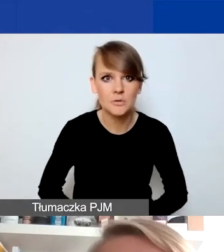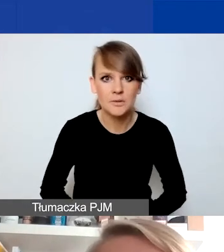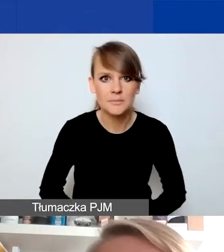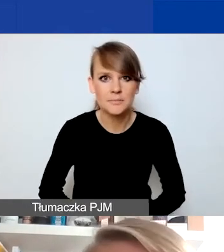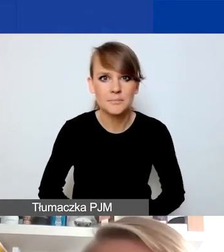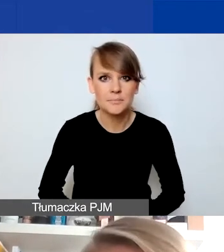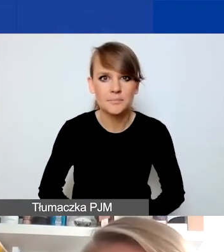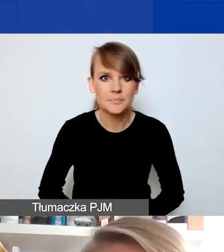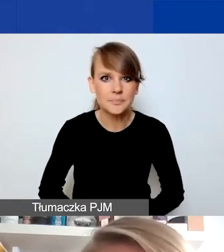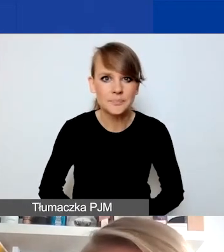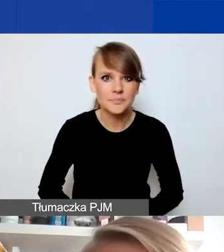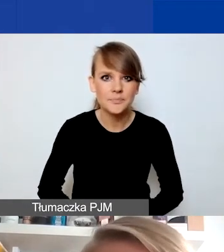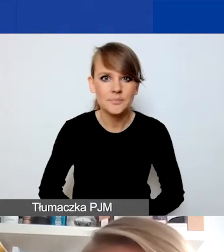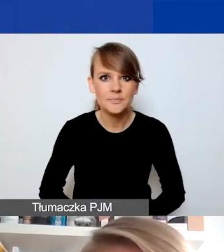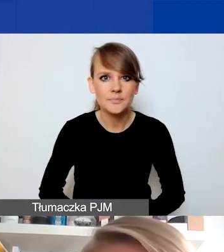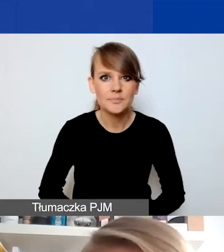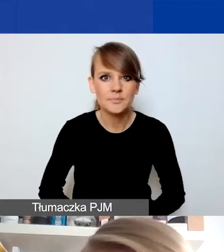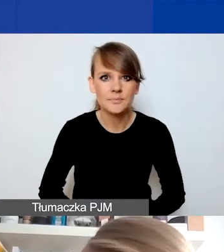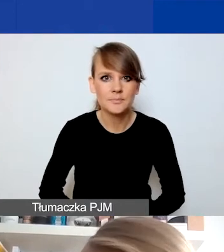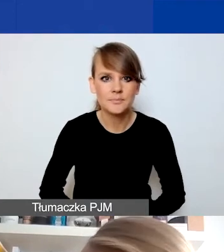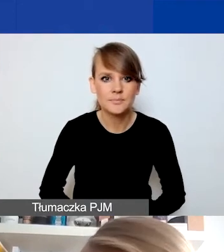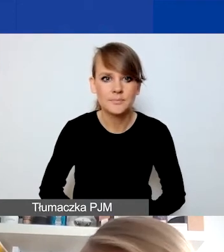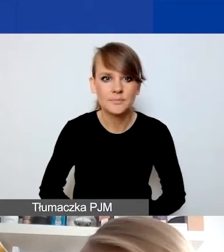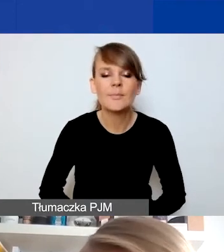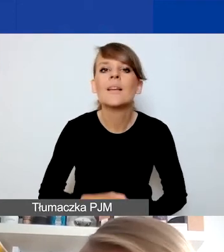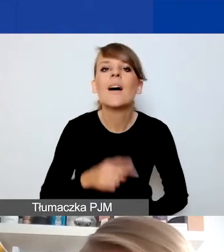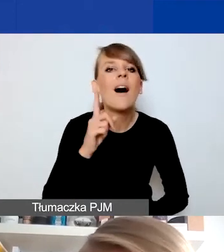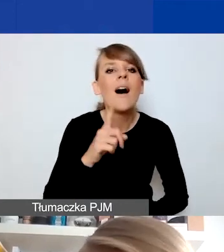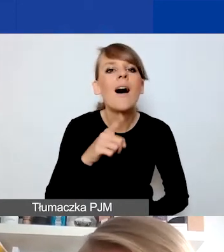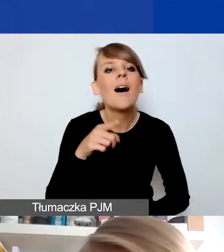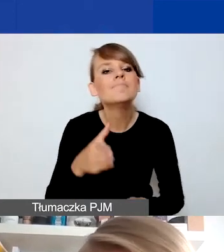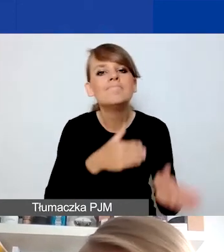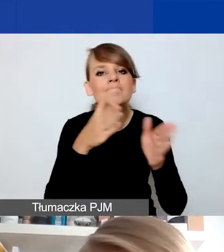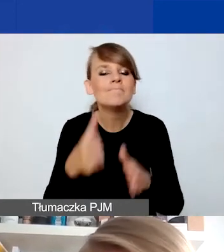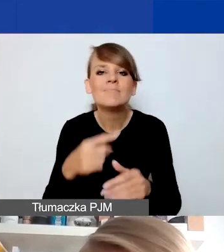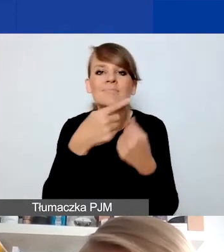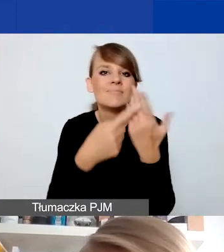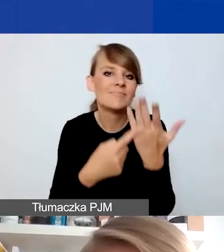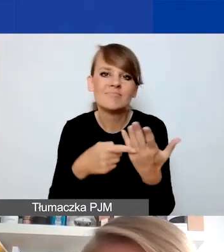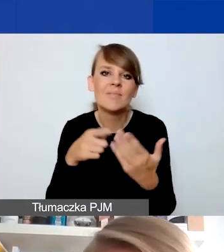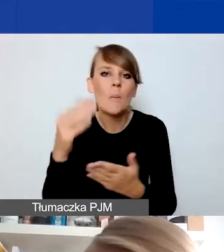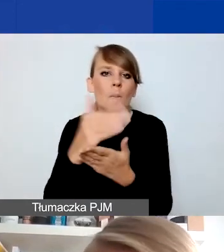Co natomiast na pewno nie byłoby działaniami interwencyjnymi w tym programie?